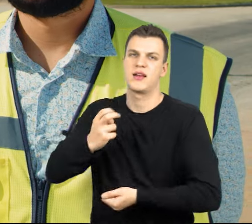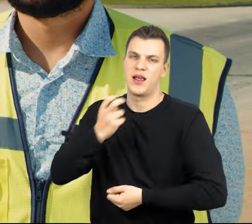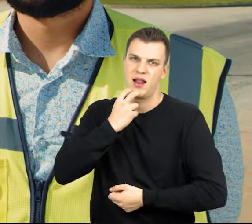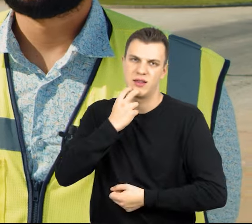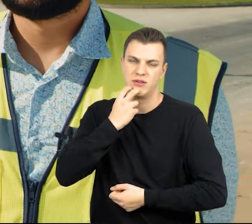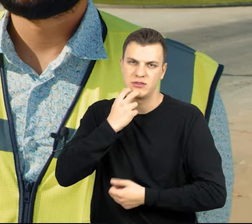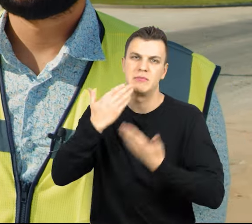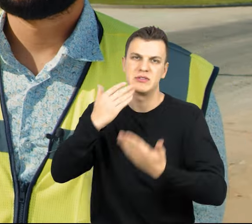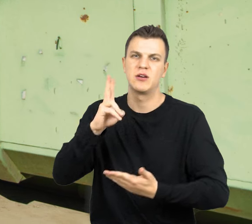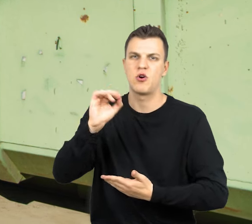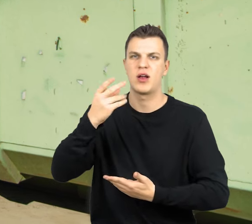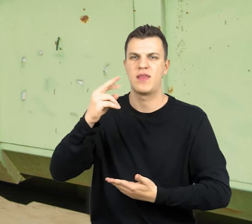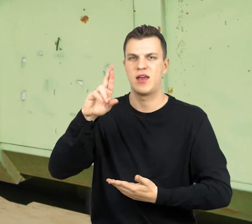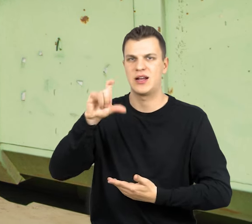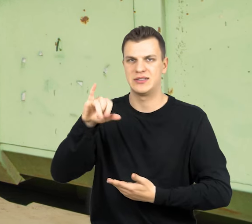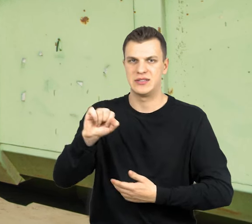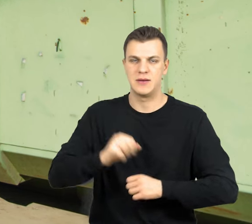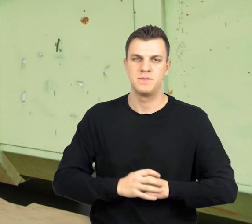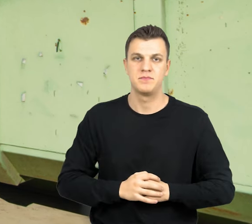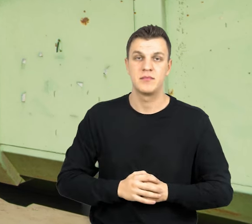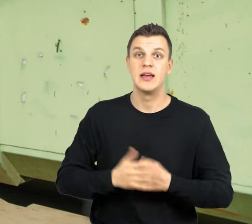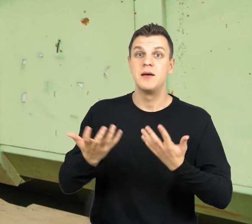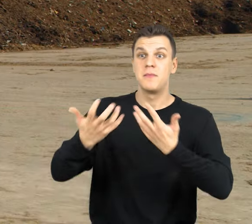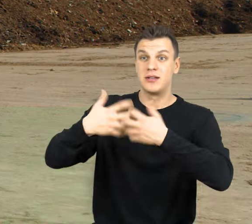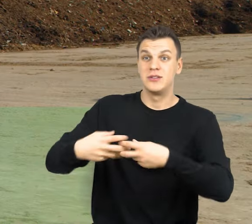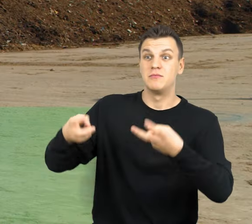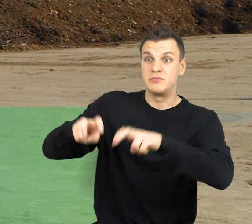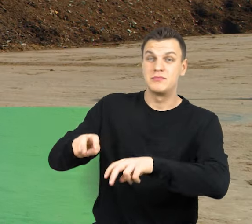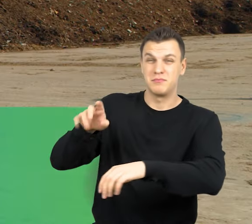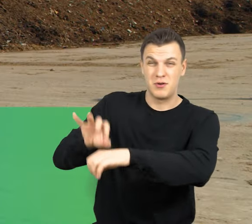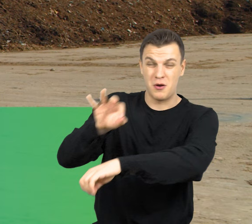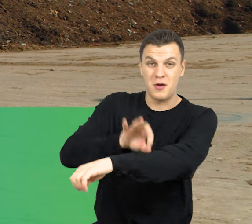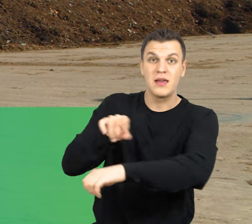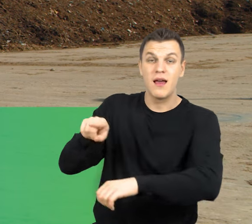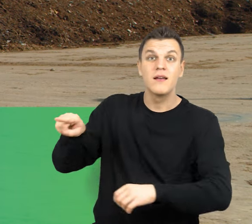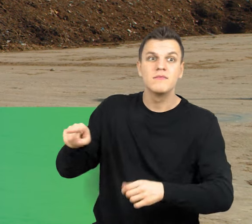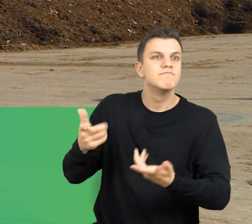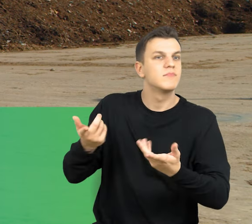w procesie kogeneracji. Instalacje powstałe w ramach tego projektu są wykonane przy pomocy najnowocześniejszych technologii.